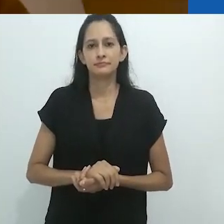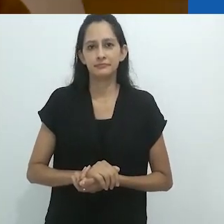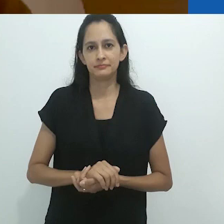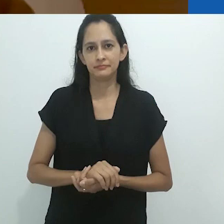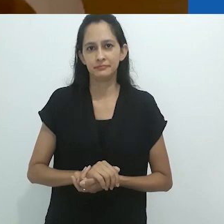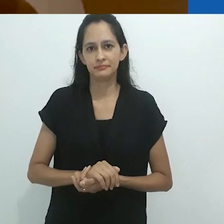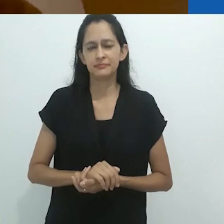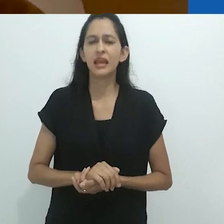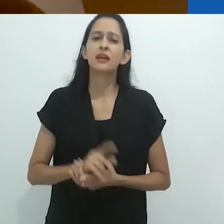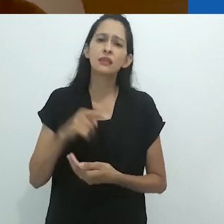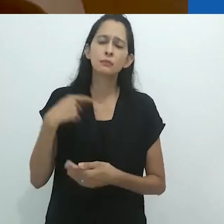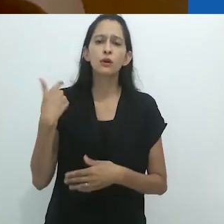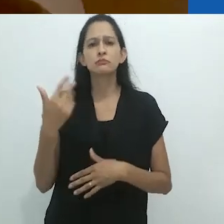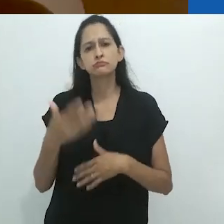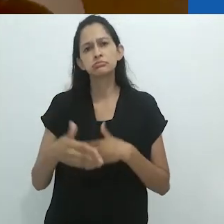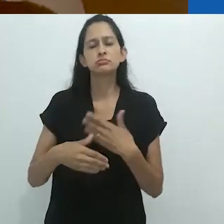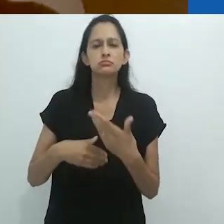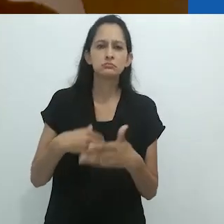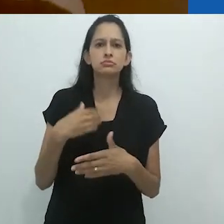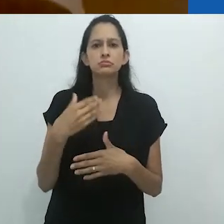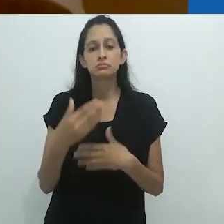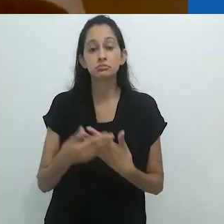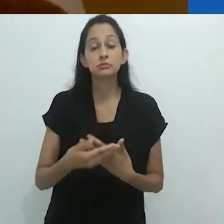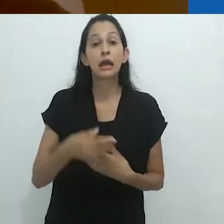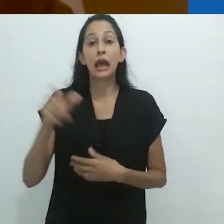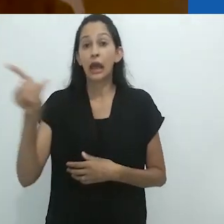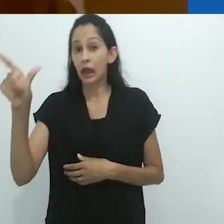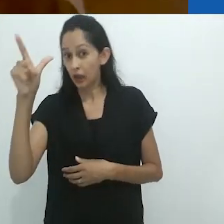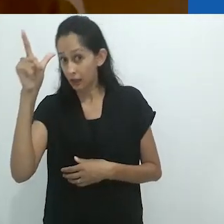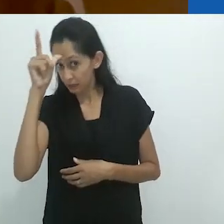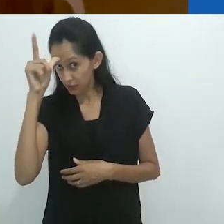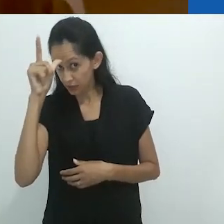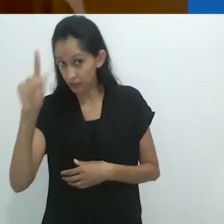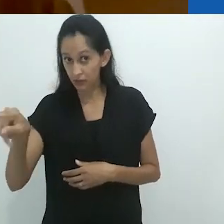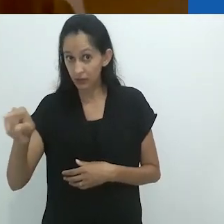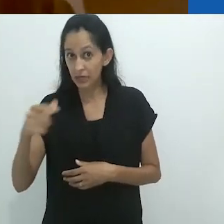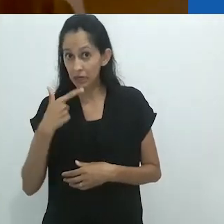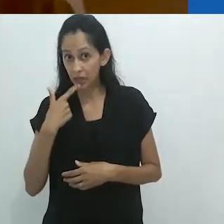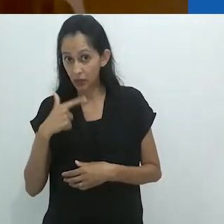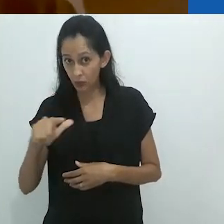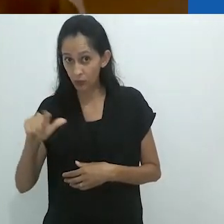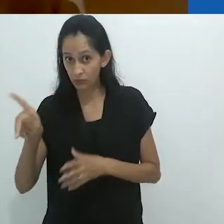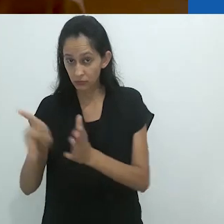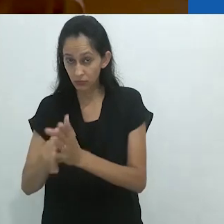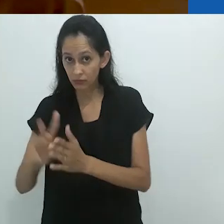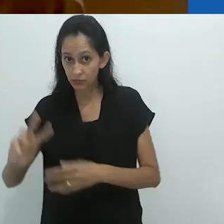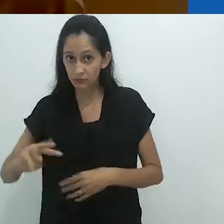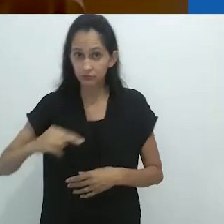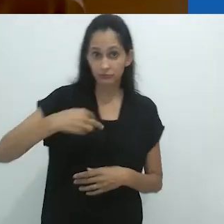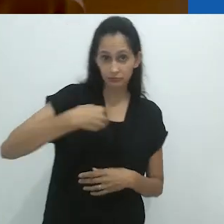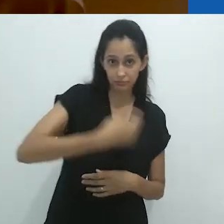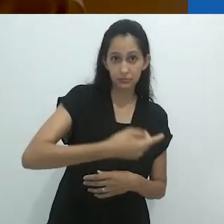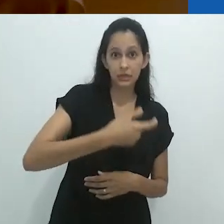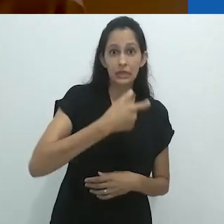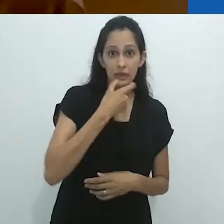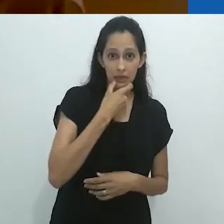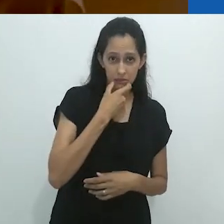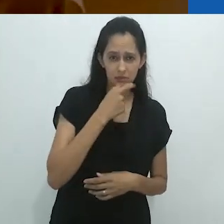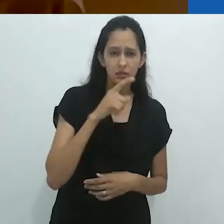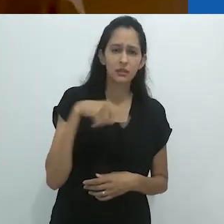Foi apenas décadas depois da tradução em inglês do ensaio sobre o narrador